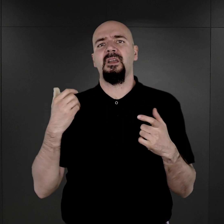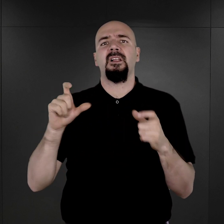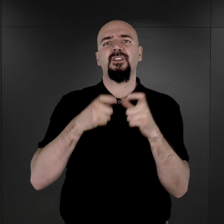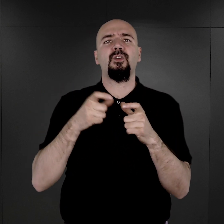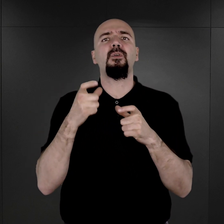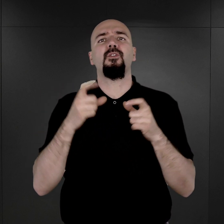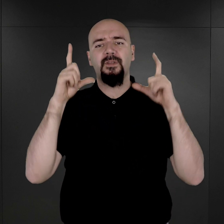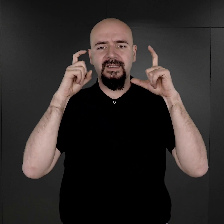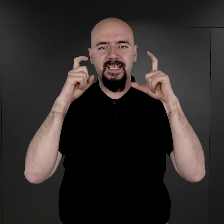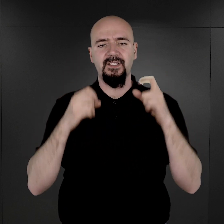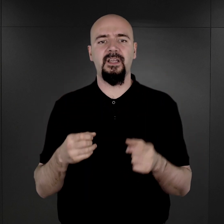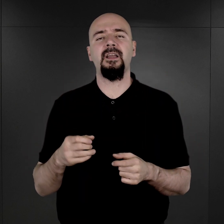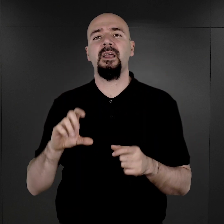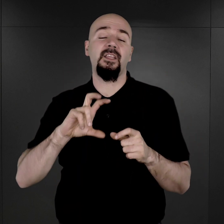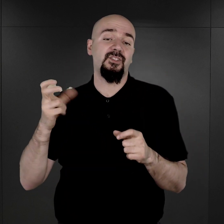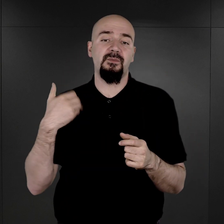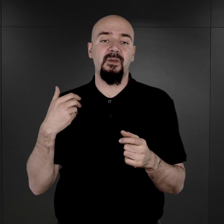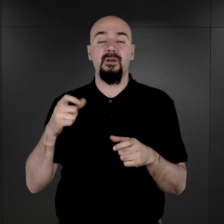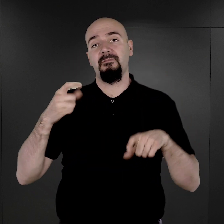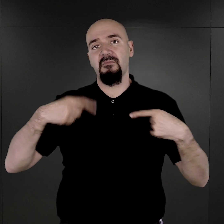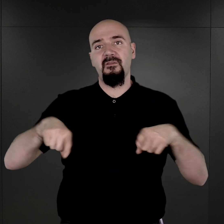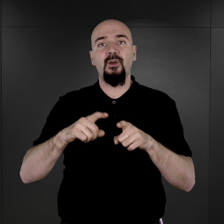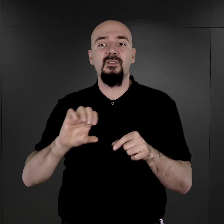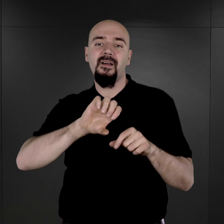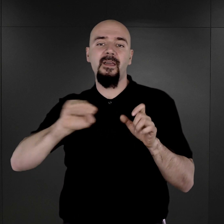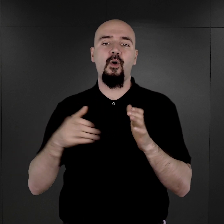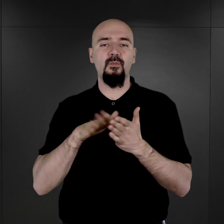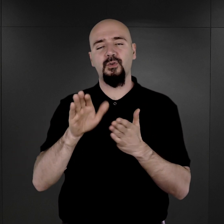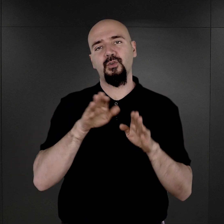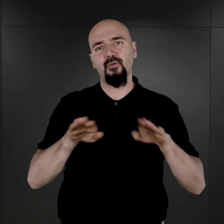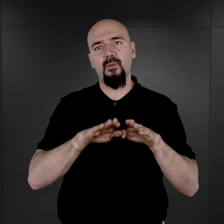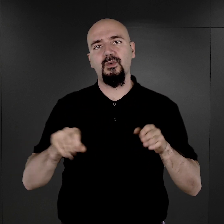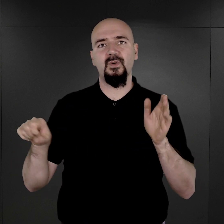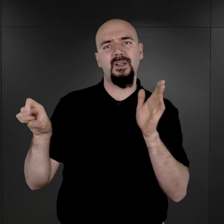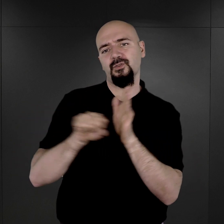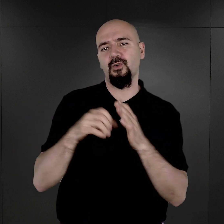i czy były one wykonywane od początku istnienia obozu aż do końca jego funkcjonowania?